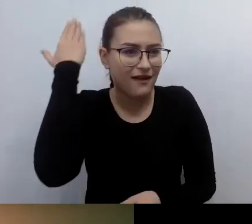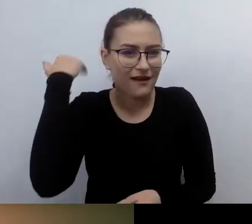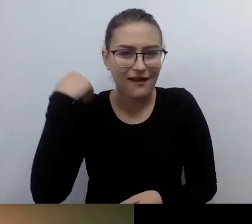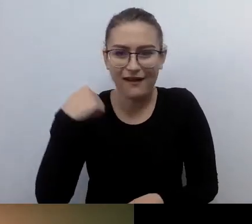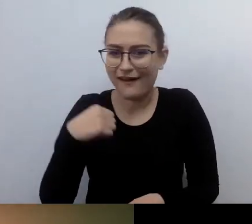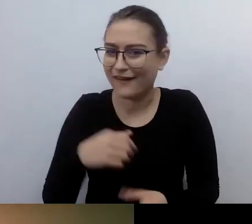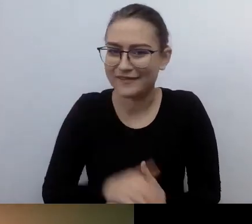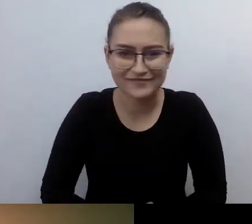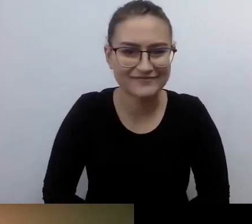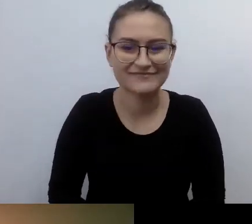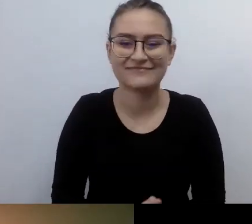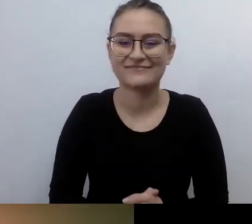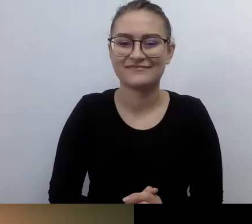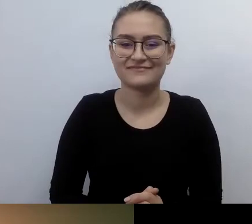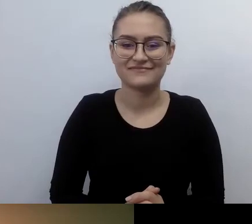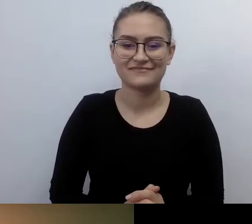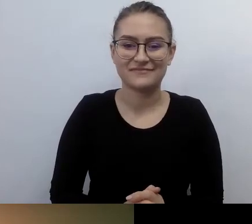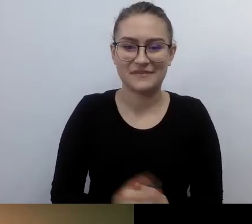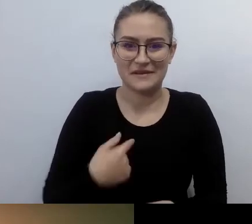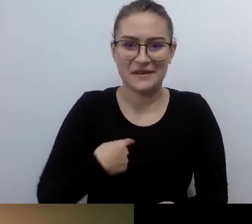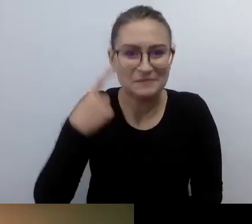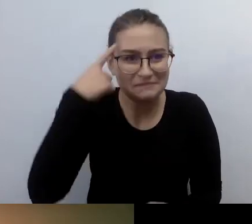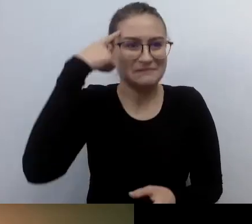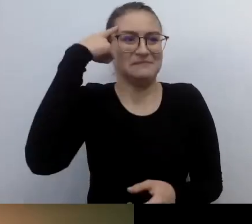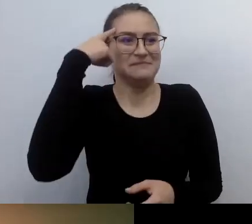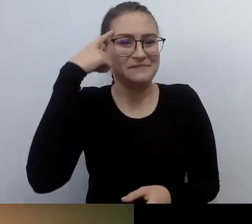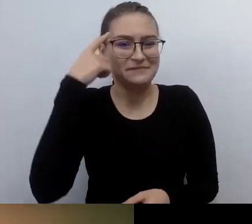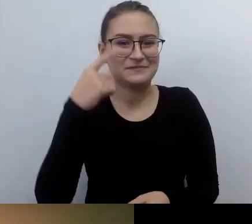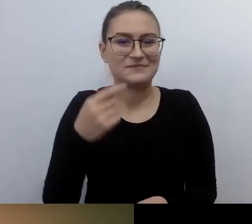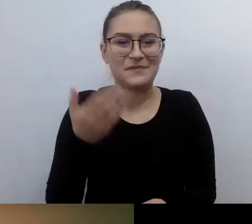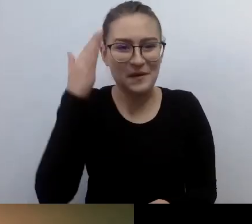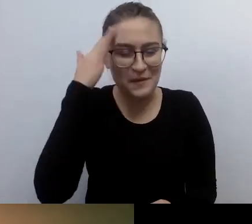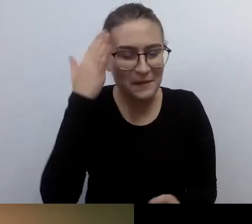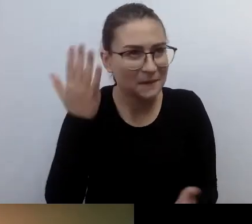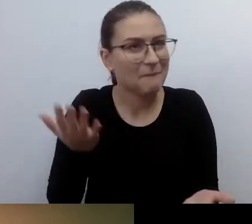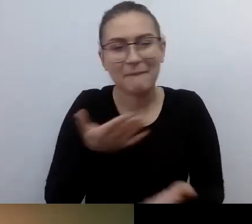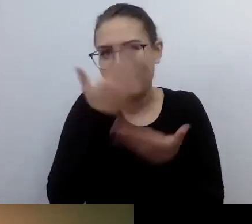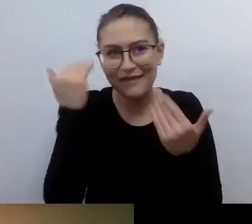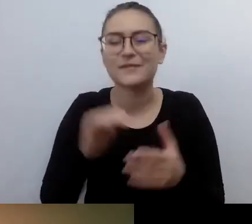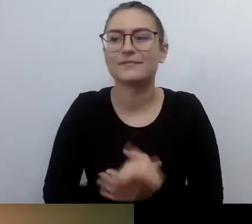Tak. Czy ja potrafię sobie to wszystko odgrzebać? Na początku to była ogromna fascynacja.